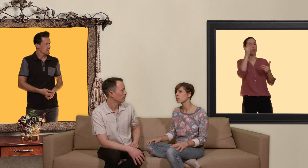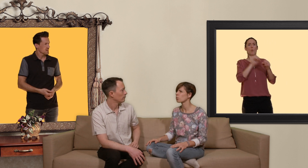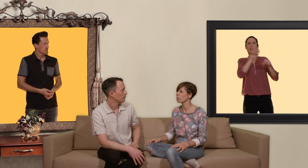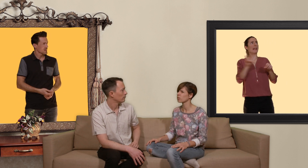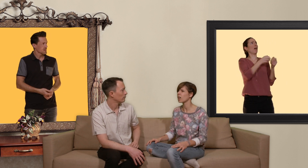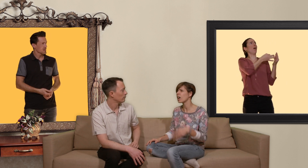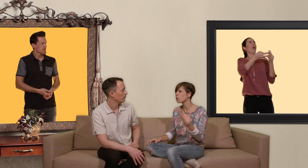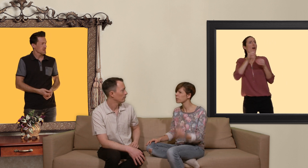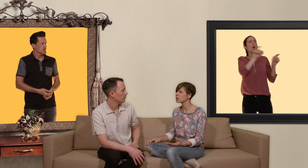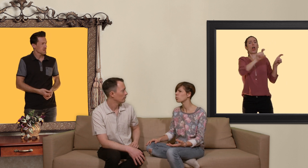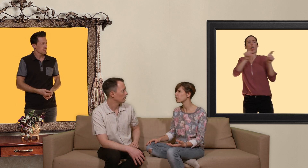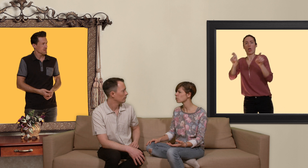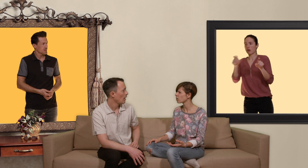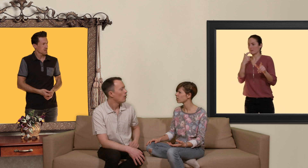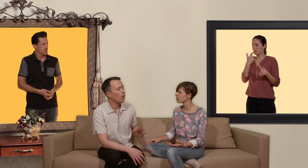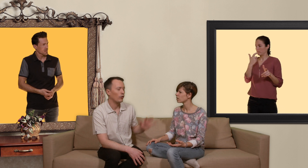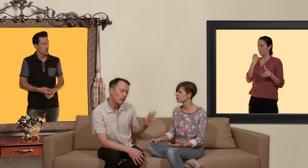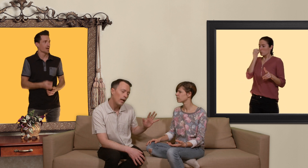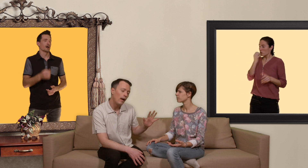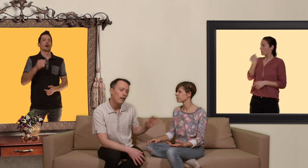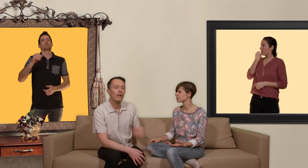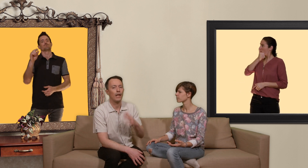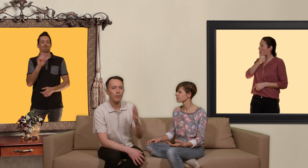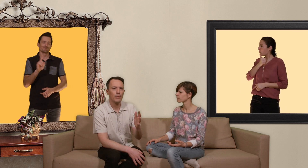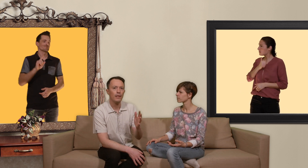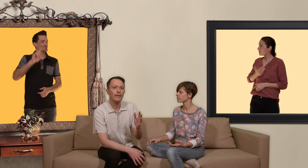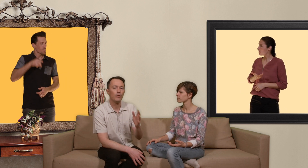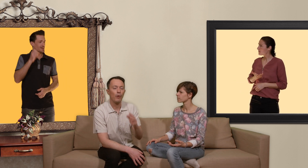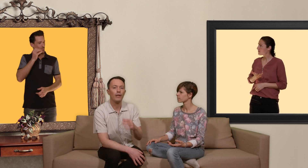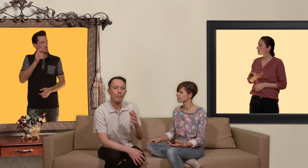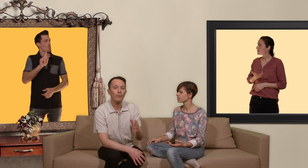tu vas prendre un comprimé tous les jours? non alors dans ce cas il y a la possibilité de prendre la PrEP de